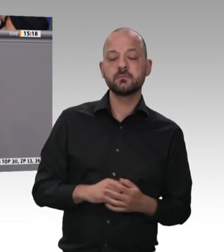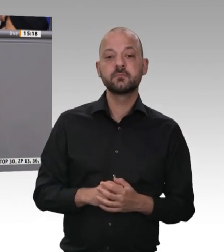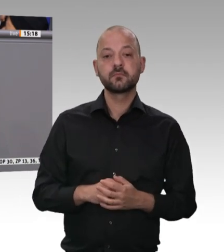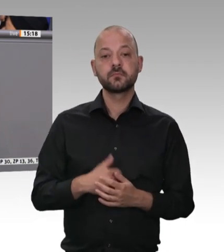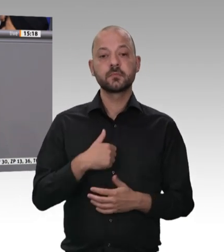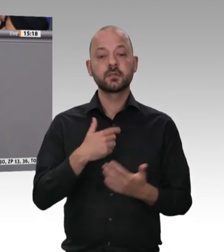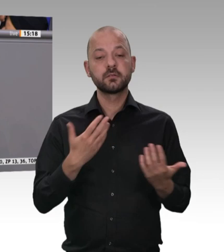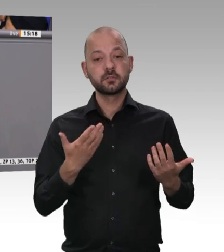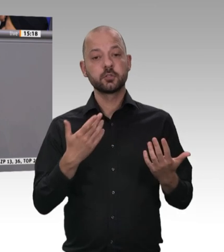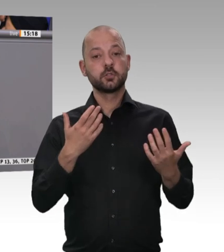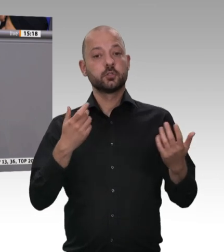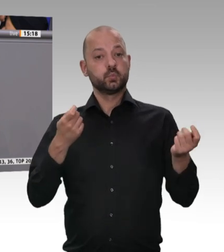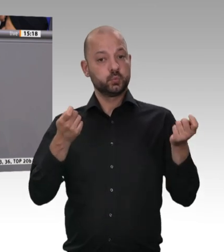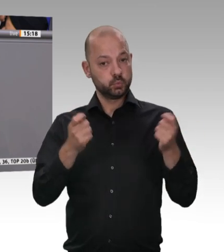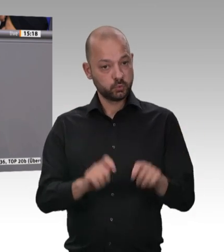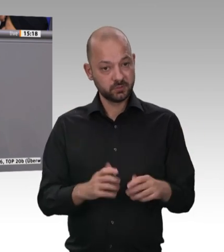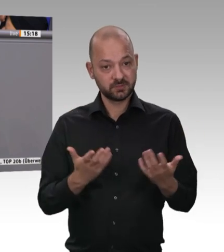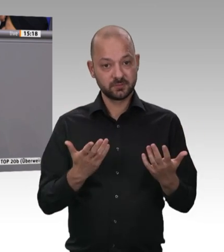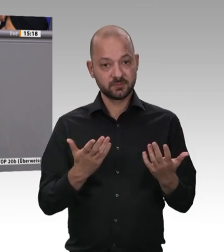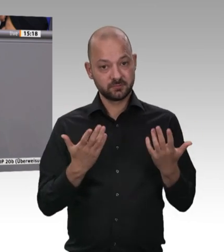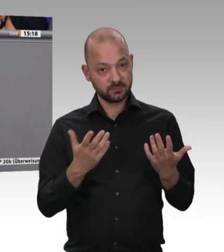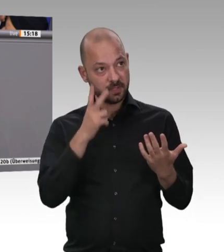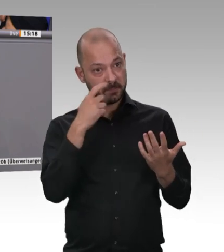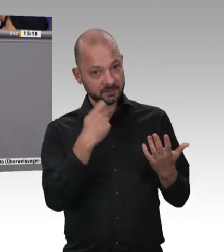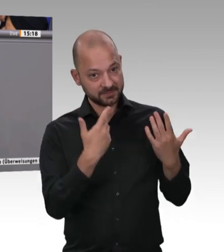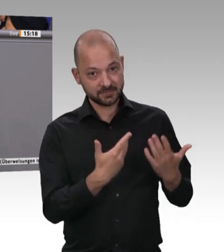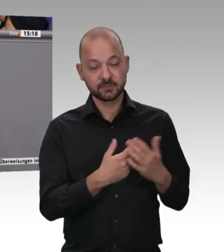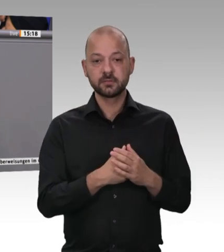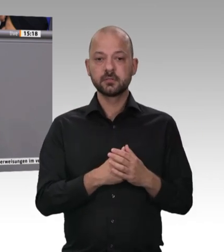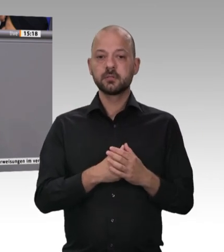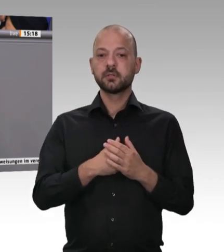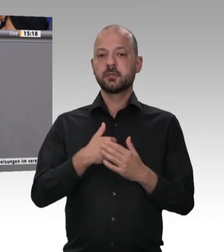sagen: Jawohl, wir stehen dazu, dass gute Landwirtschaftsprodukte auch ihren fairen